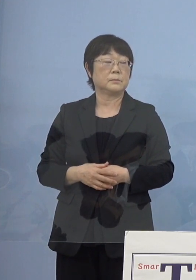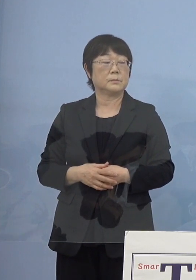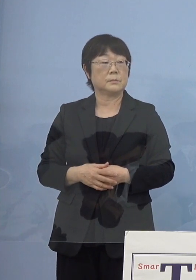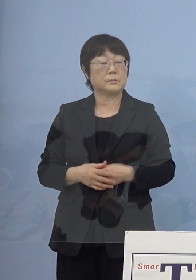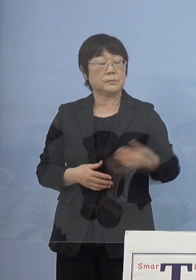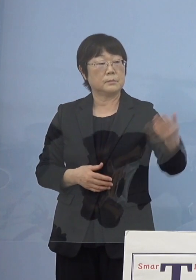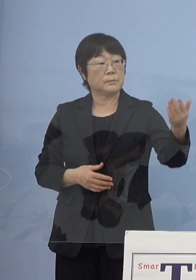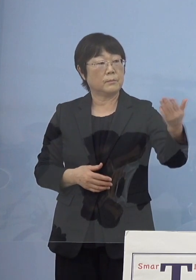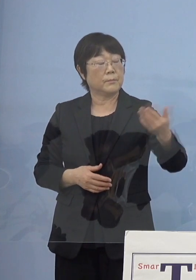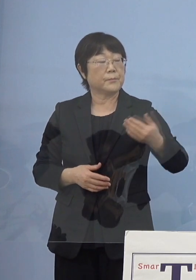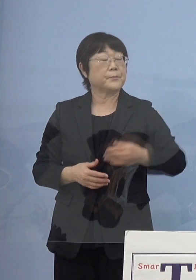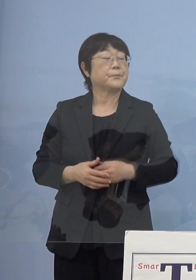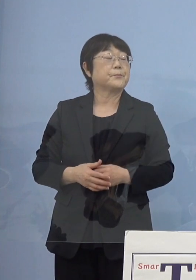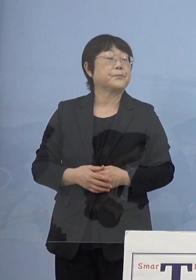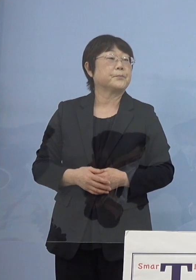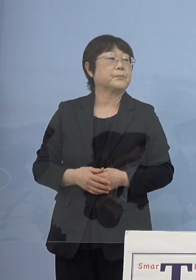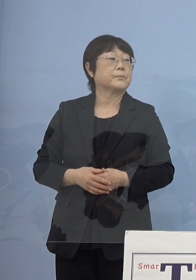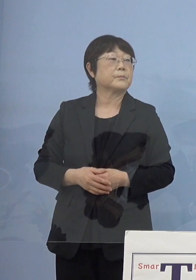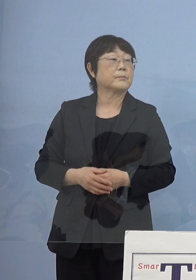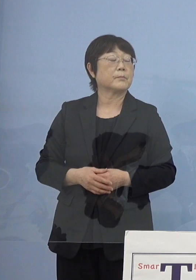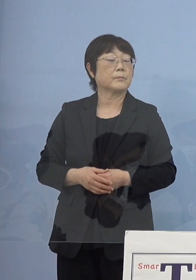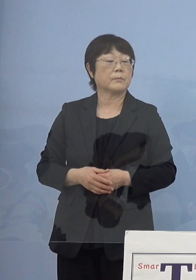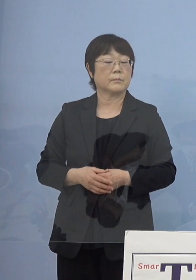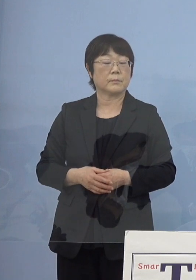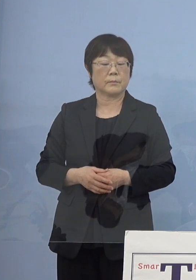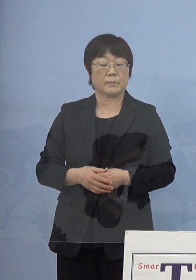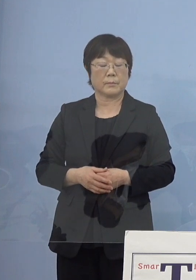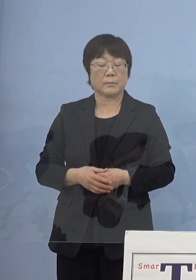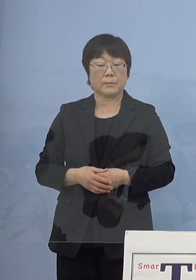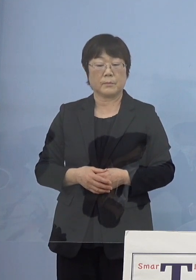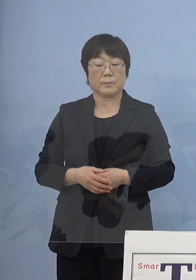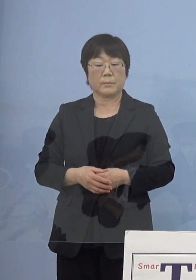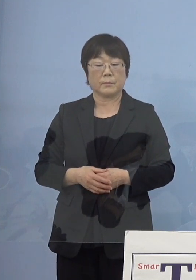（徳島新聞社） 今のお話に関連しまして